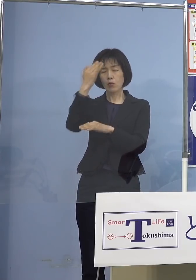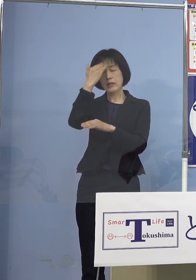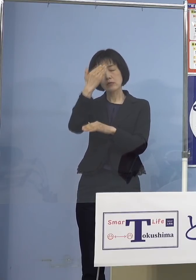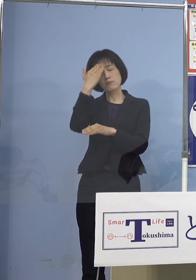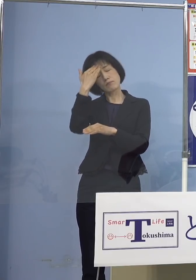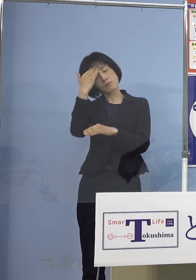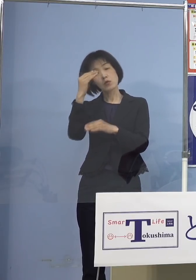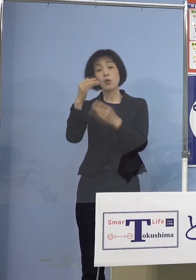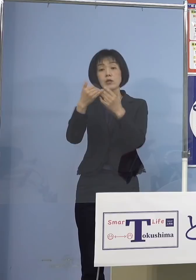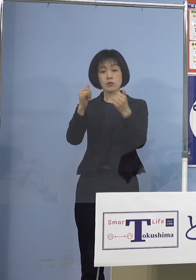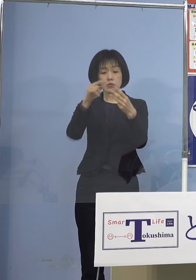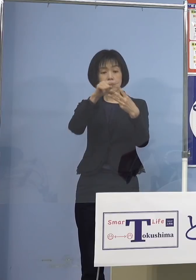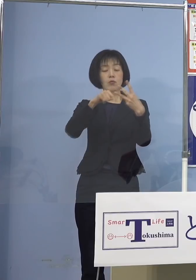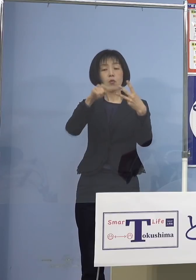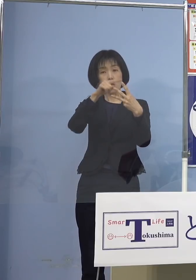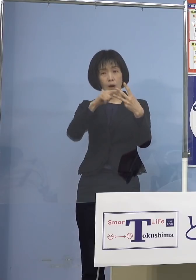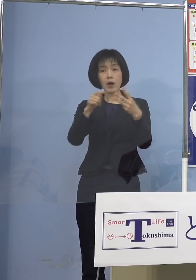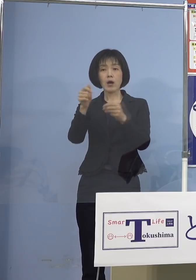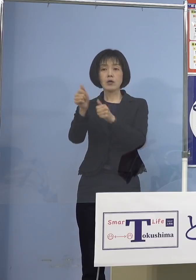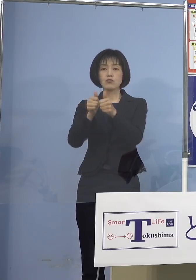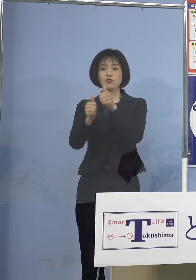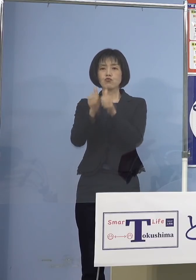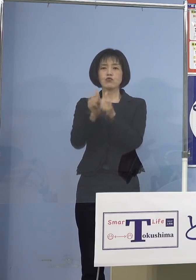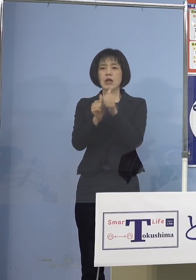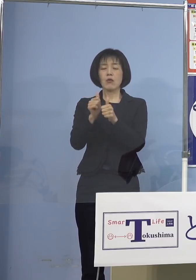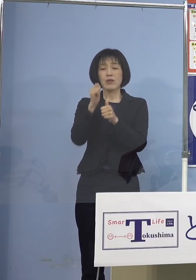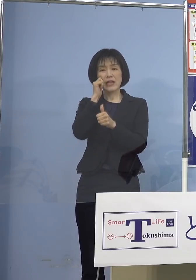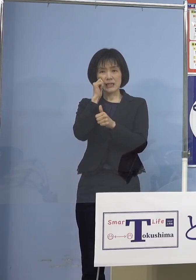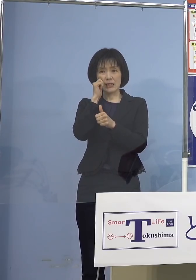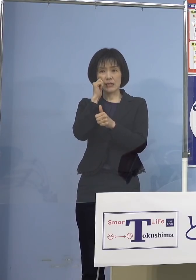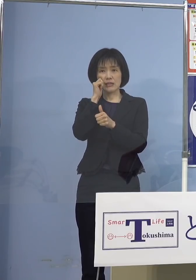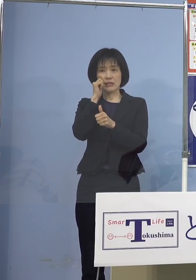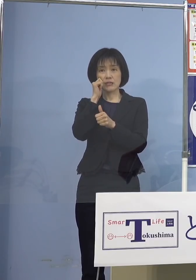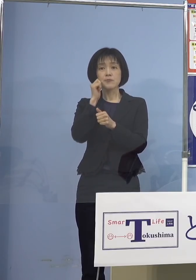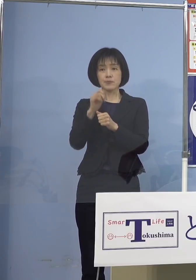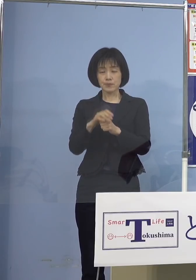この方々は受検できないと 明示させていただいております